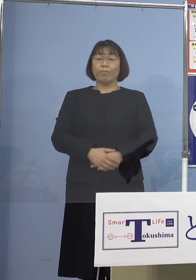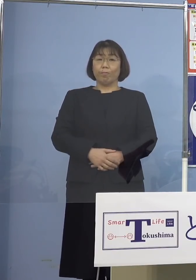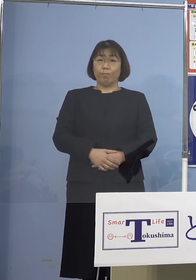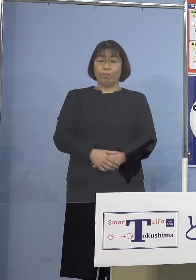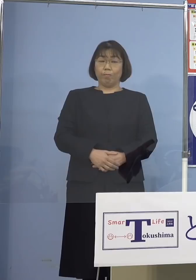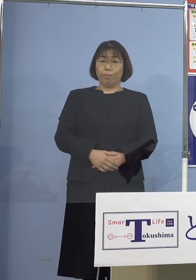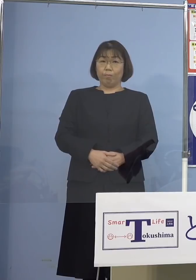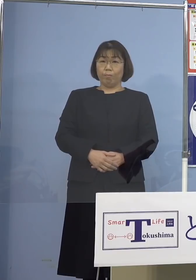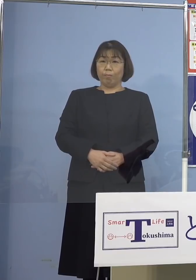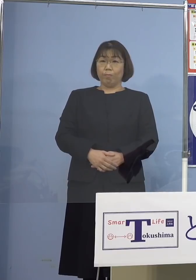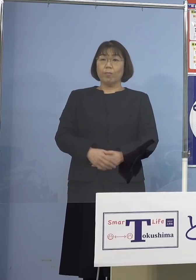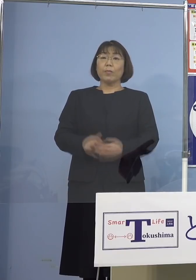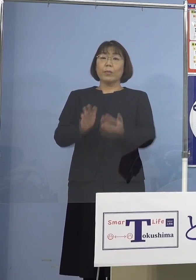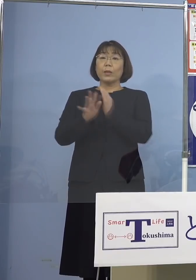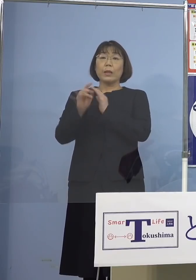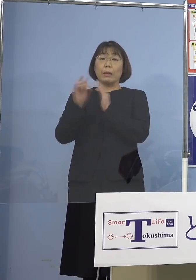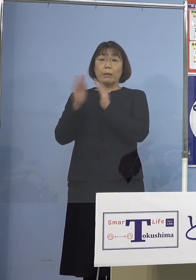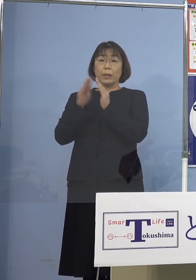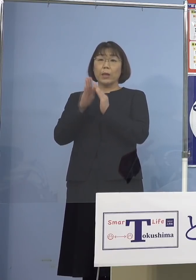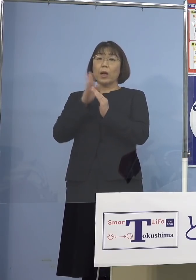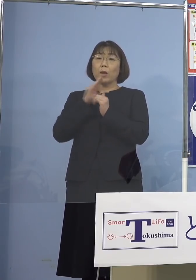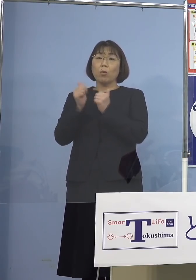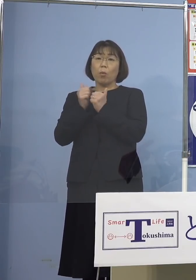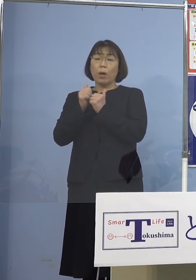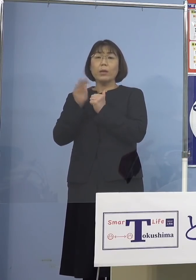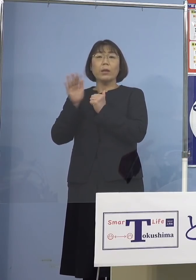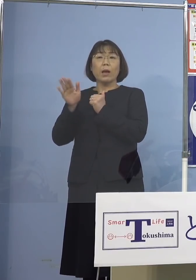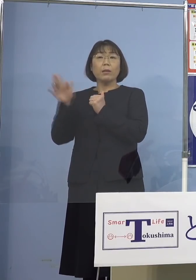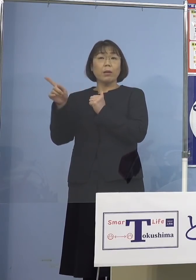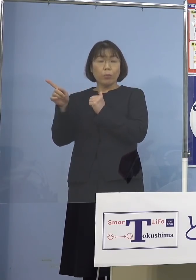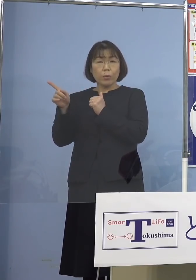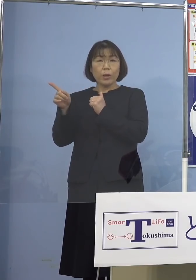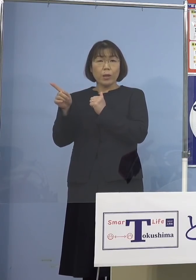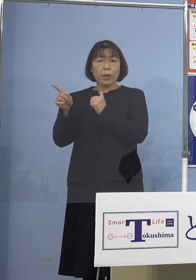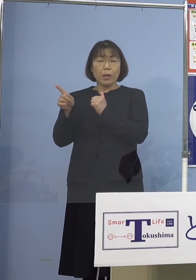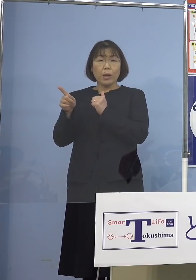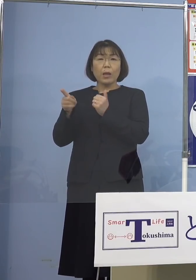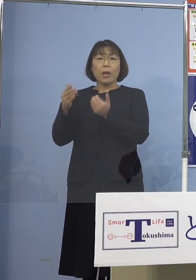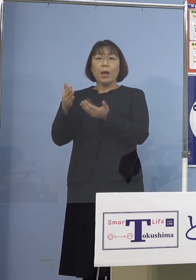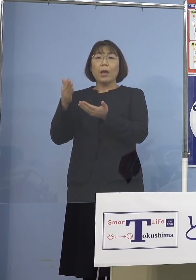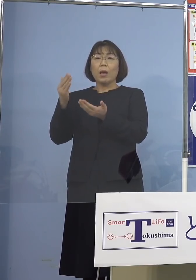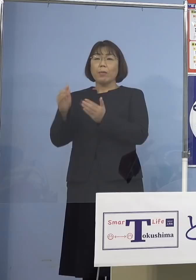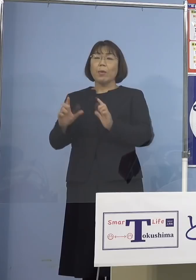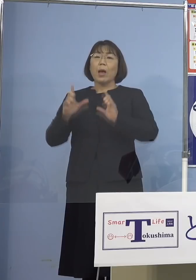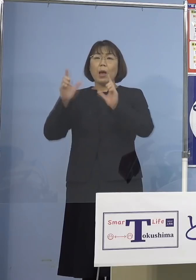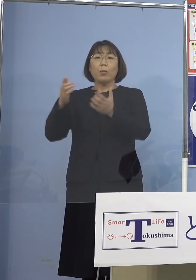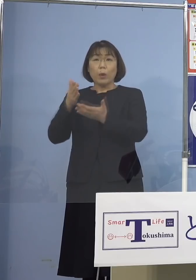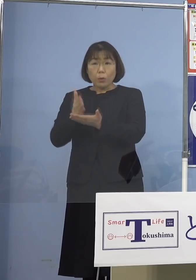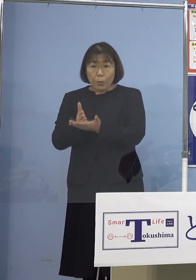県議会の本会議があって 発表が少し止まっておりましたので